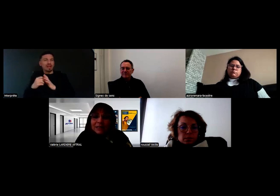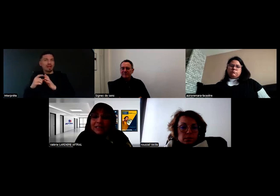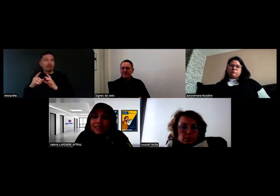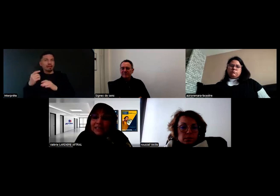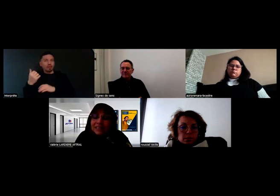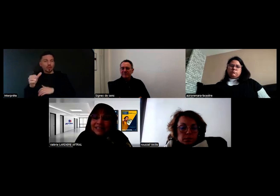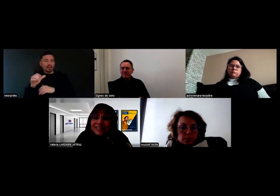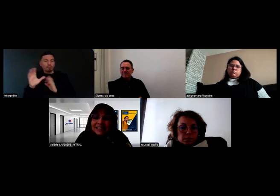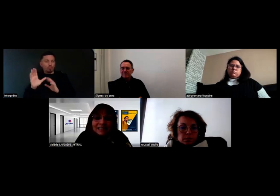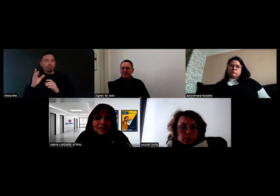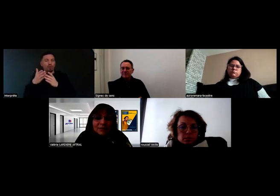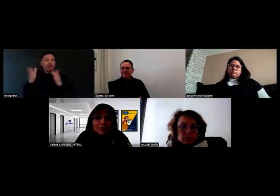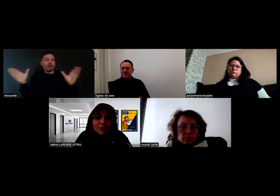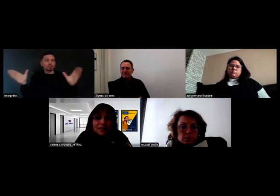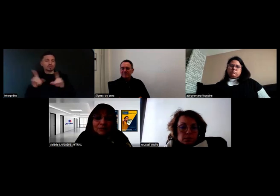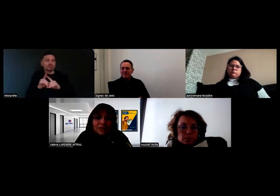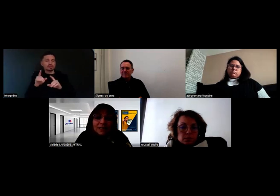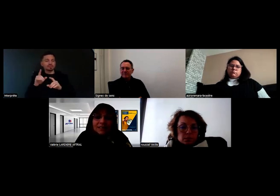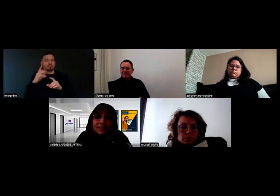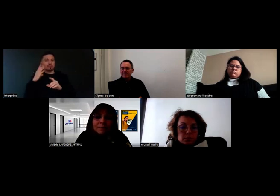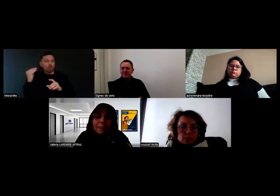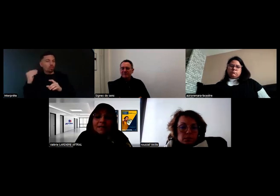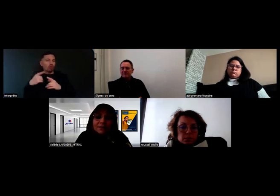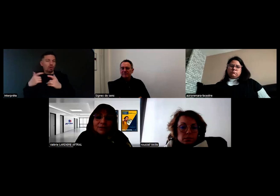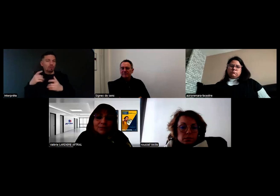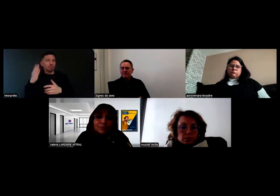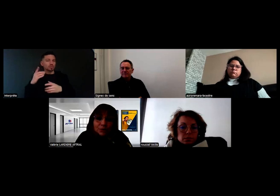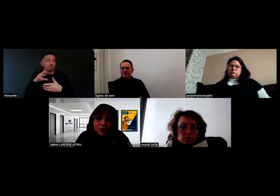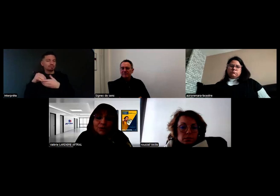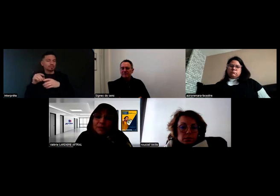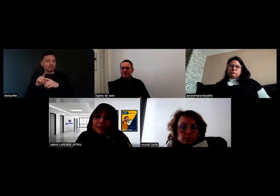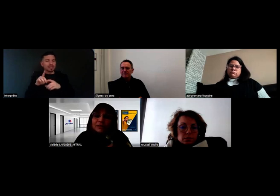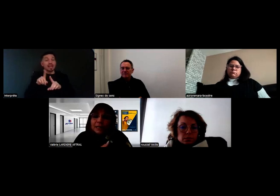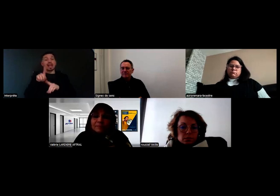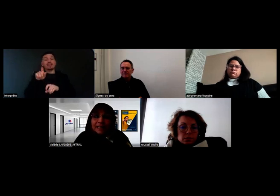C'est bien indiqué que cette évaluation doit être réalisée pour pouvoir prétendre à.